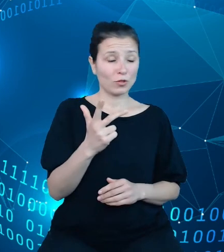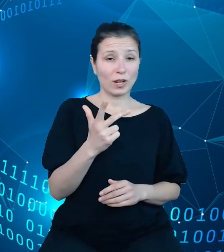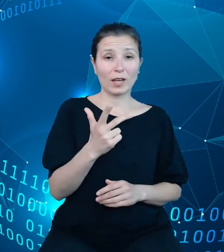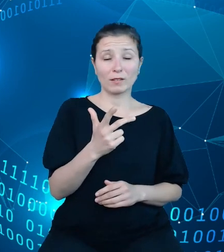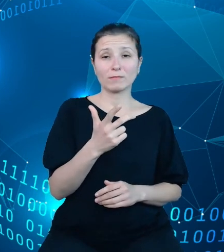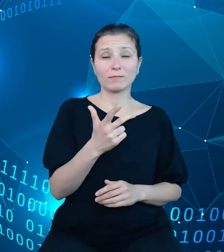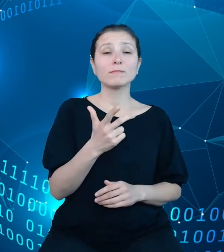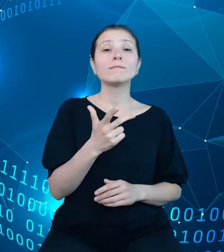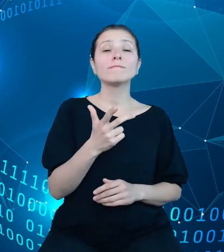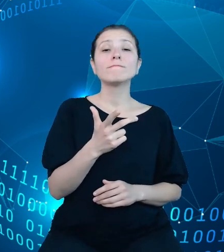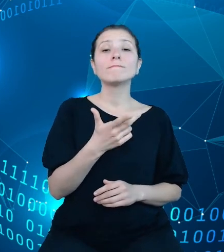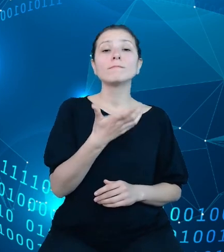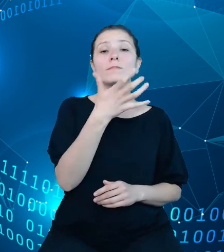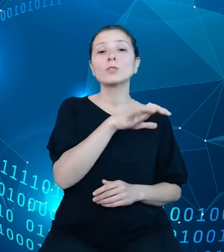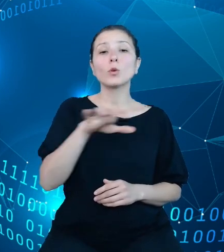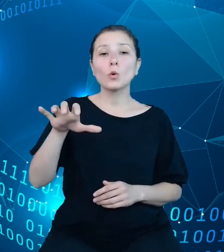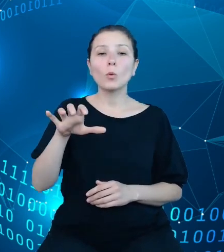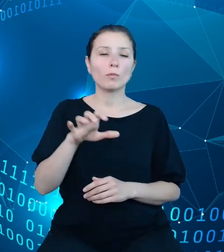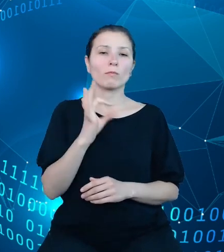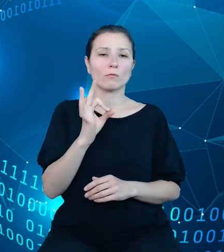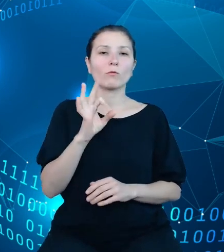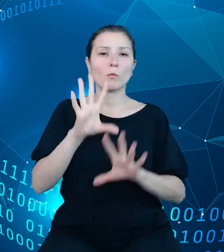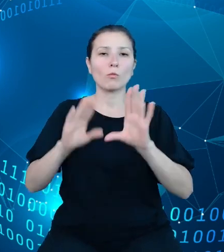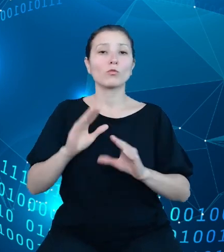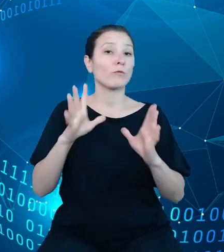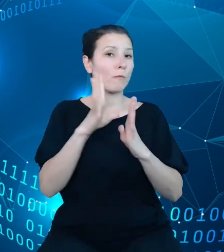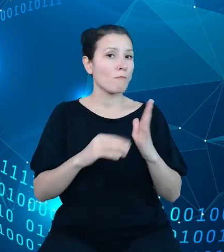budżetowego modelu danych była struktura dysponentów budżetowych.